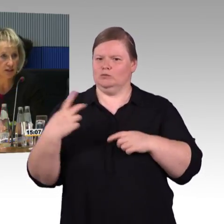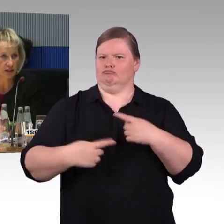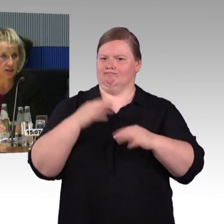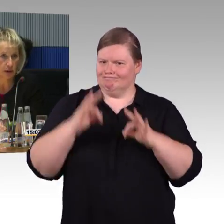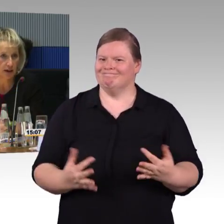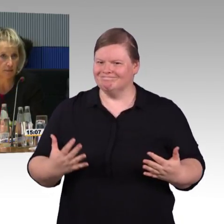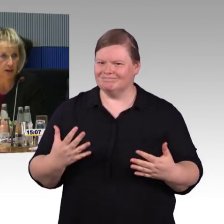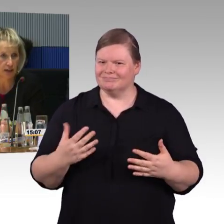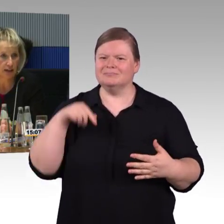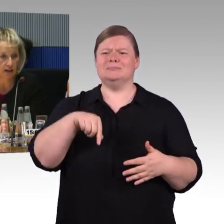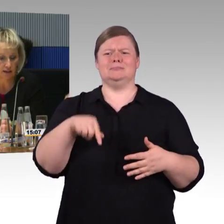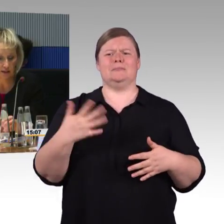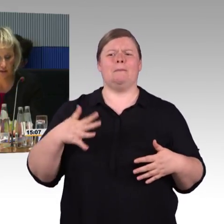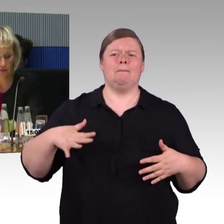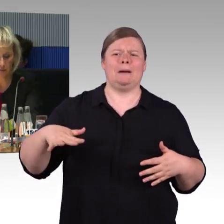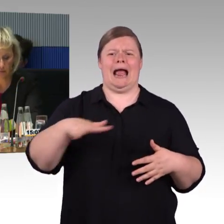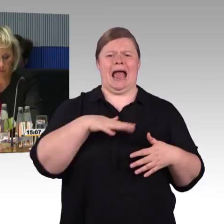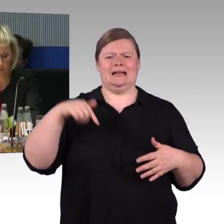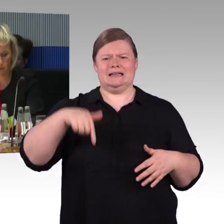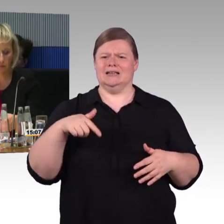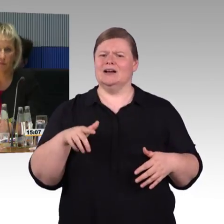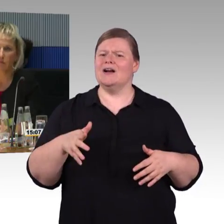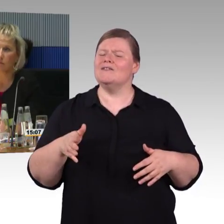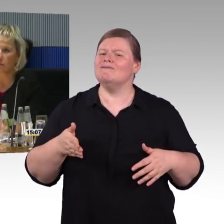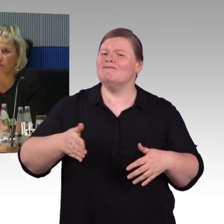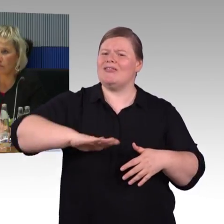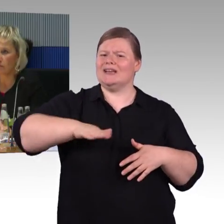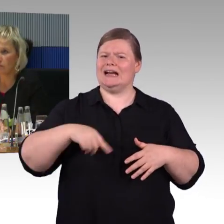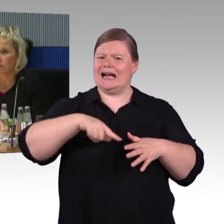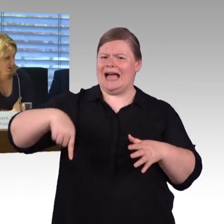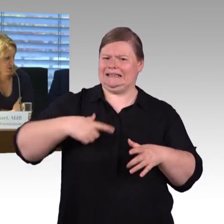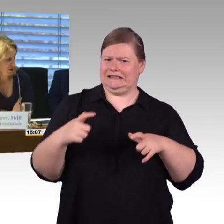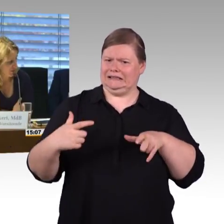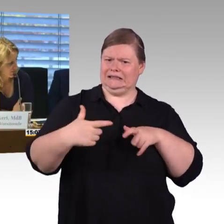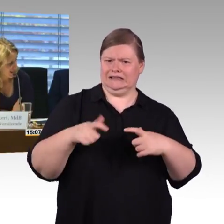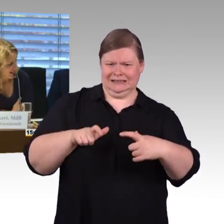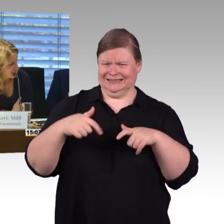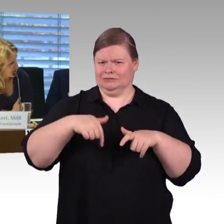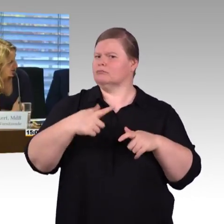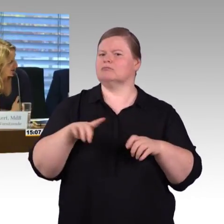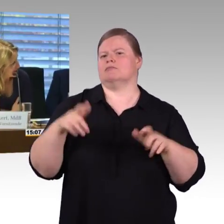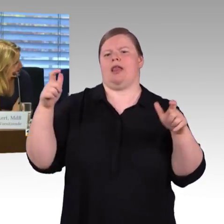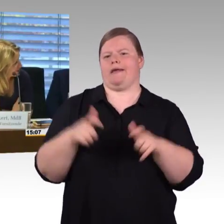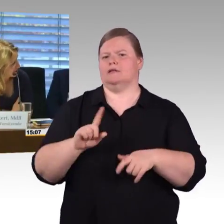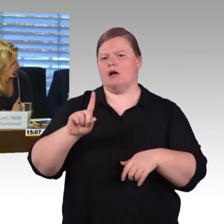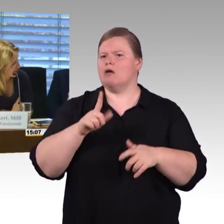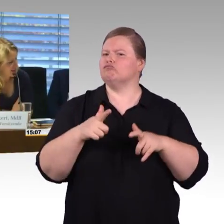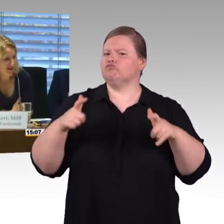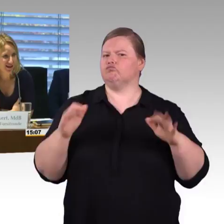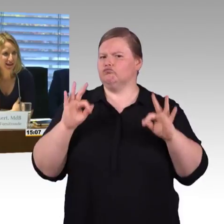und PSMI-Werte eingehalten. (Rednerwechsel) Vielen Dank. Jetzt ist die Bundesregierung hier, möchte die sich noch zu Wort melden?